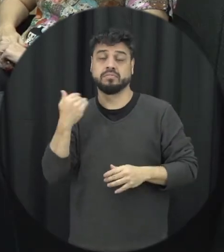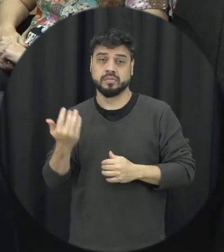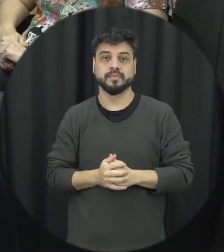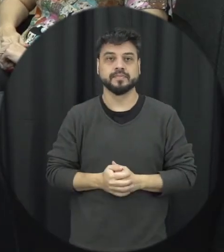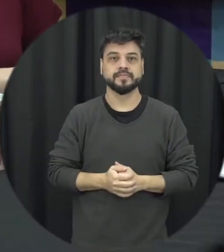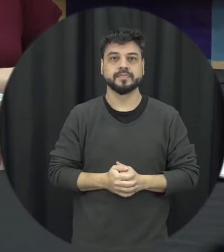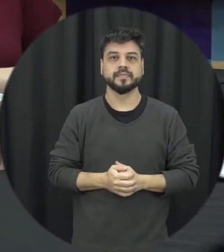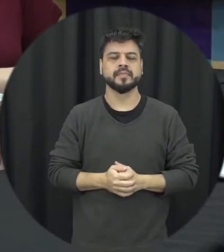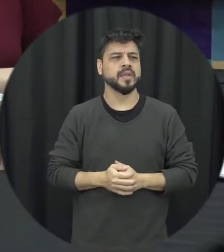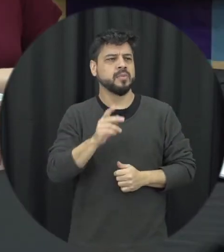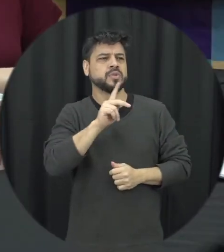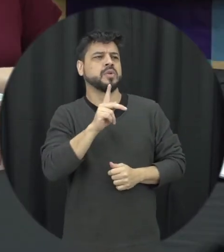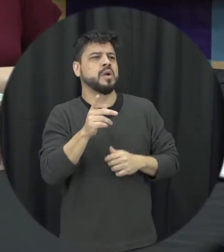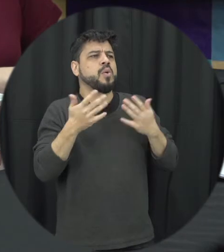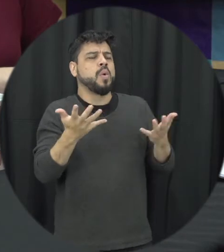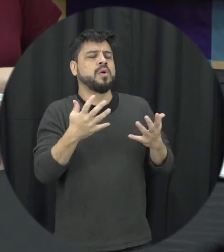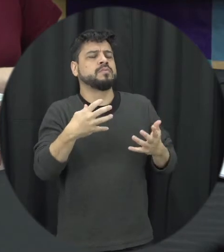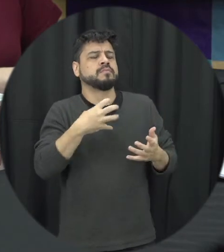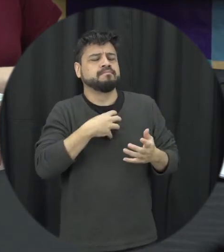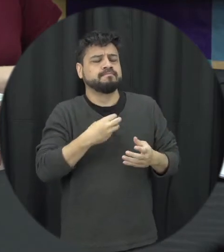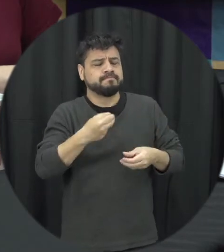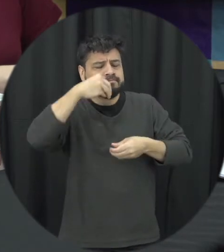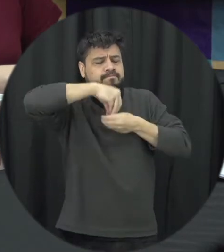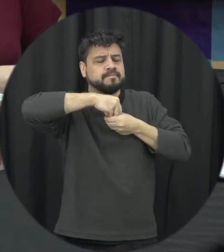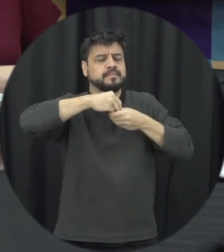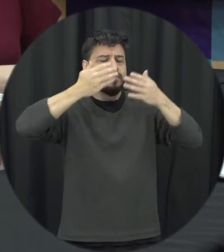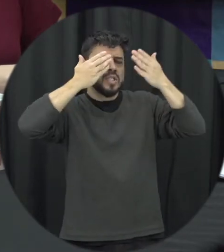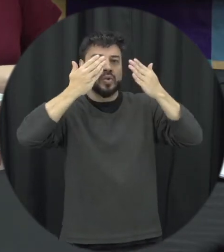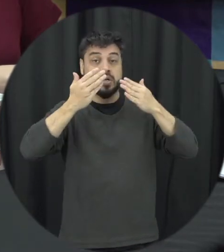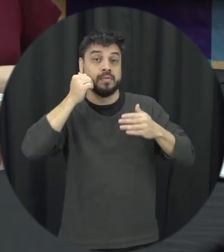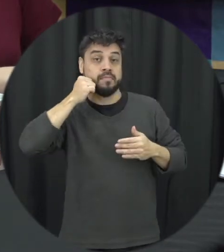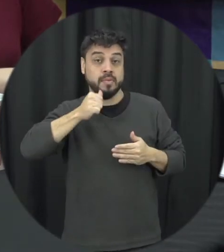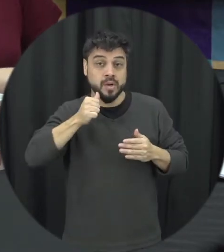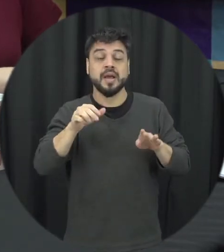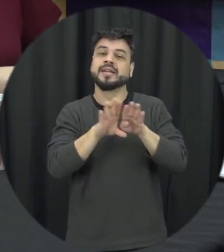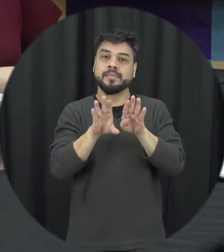quais são os impactos psicológicos da violência tanto para a mulher mas também para família e